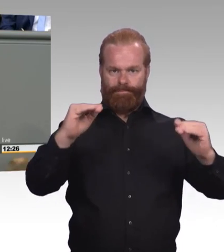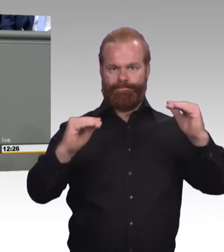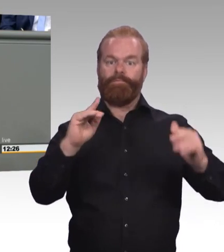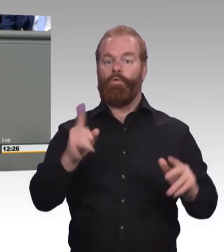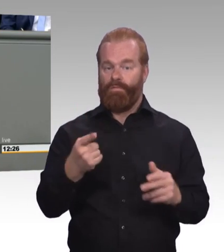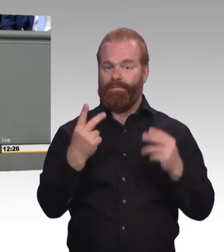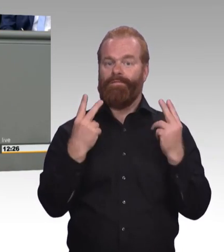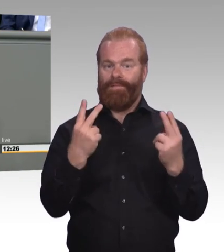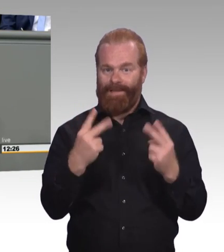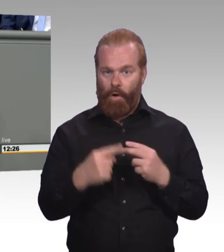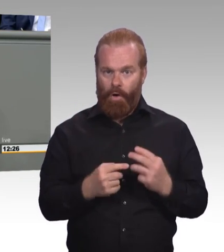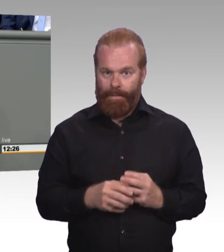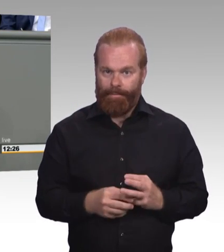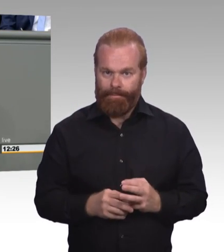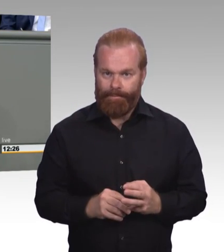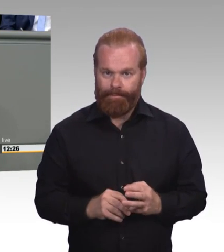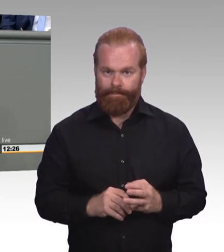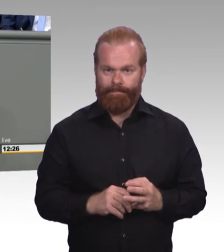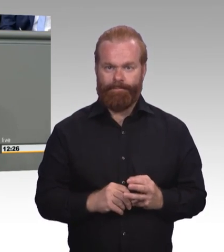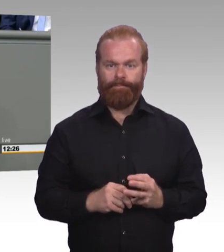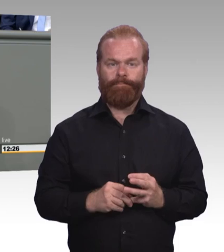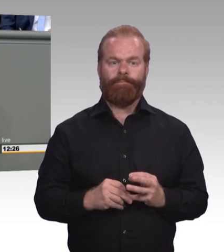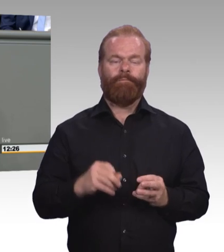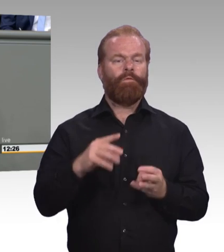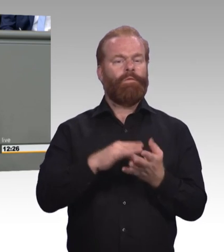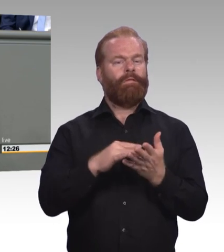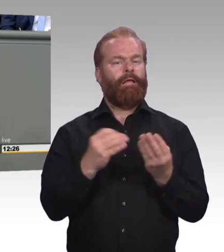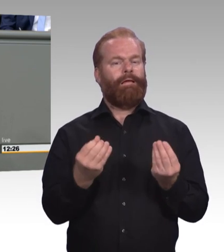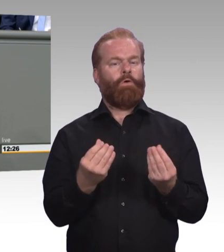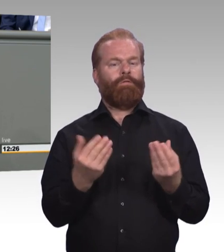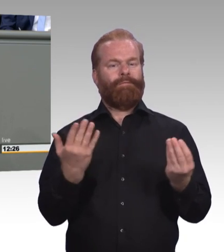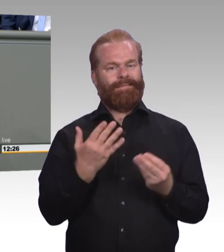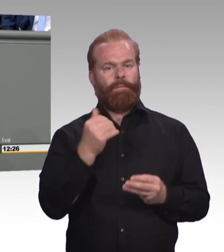als akademische und auch weniger Wertschätzung erhält,